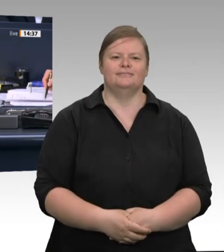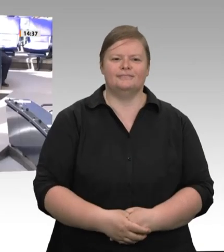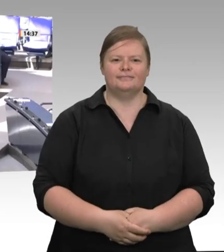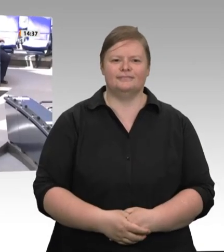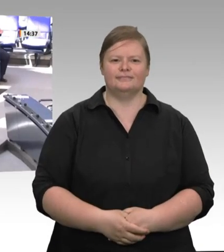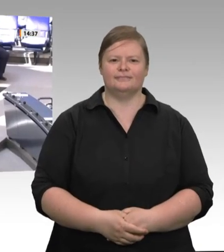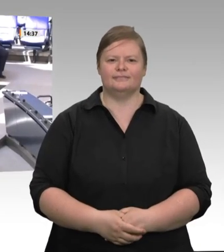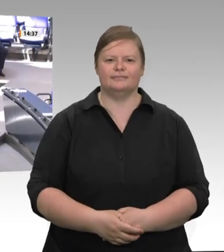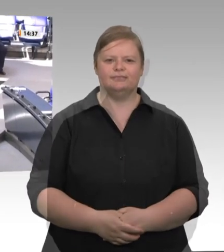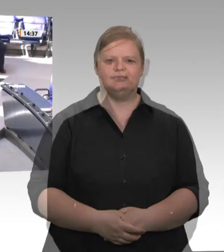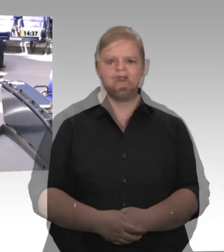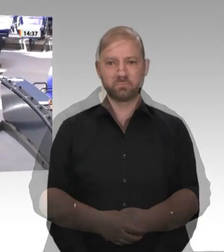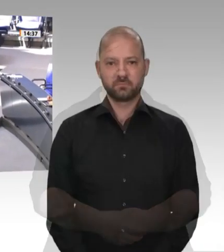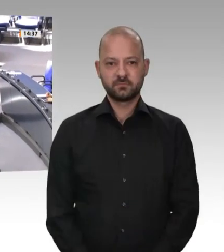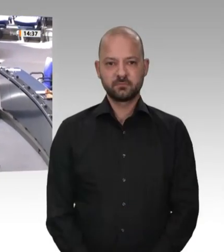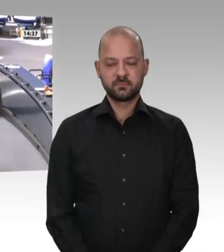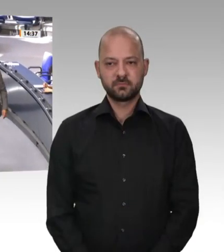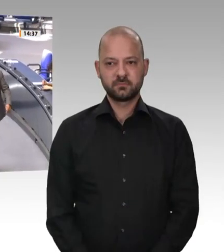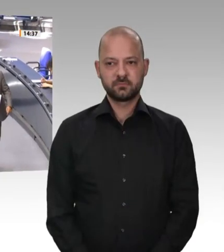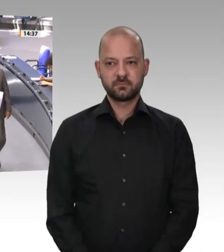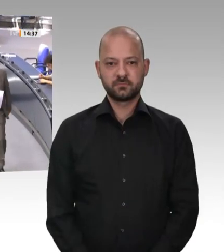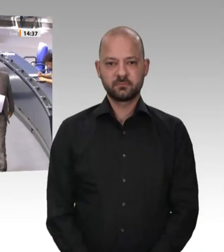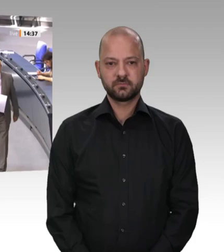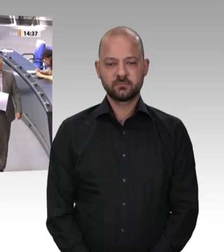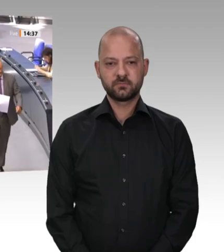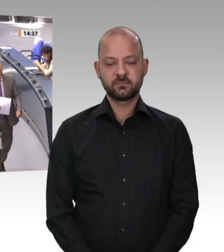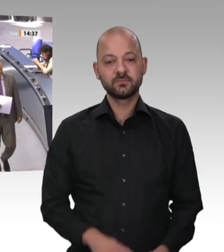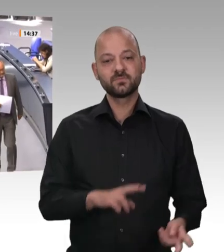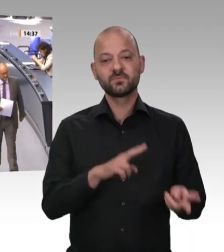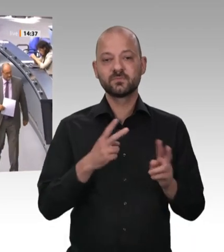der Abgeordnete Uwe Witt für die AfDFraktion. Frau Präsidentin! Sehr geehrte